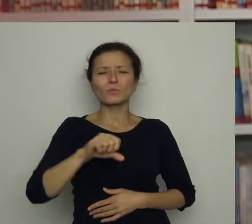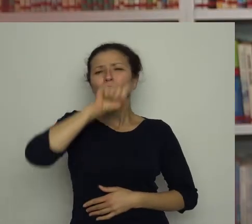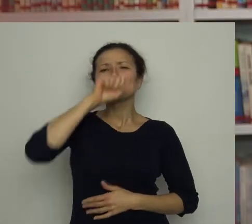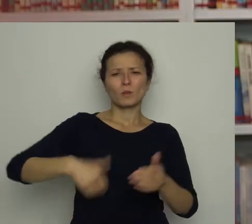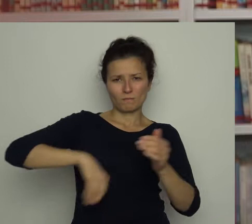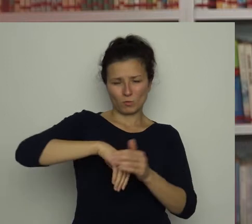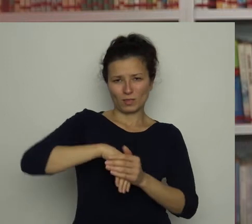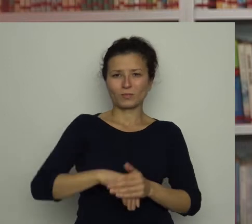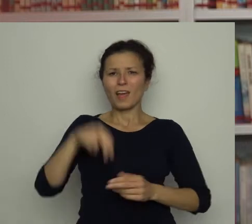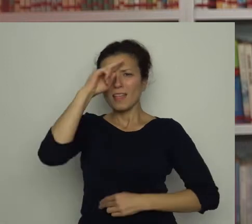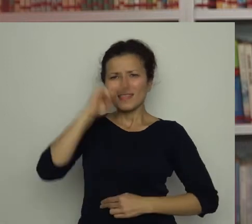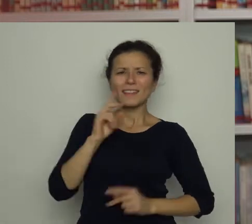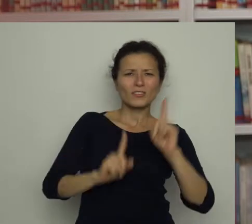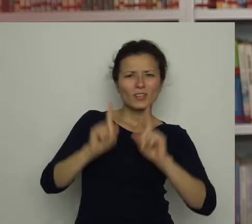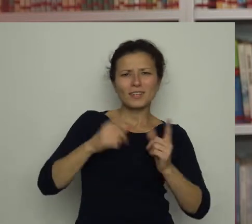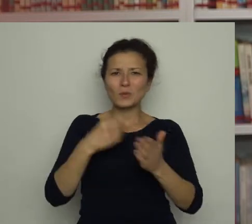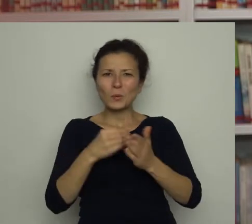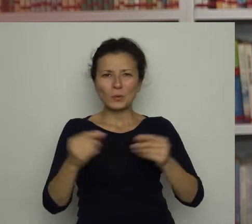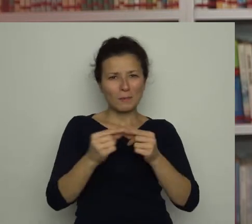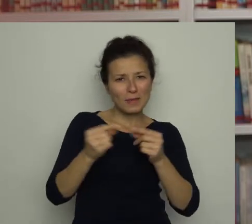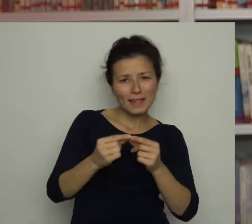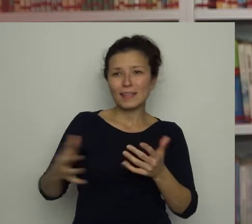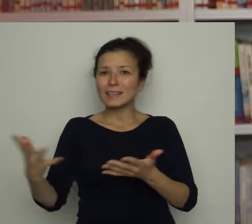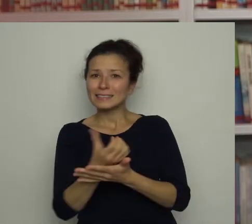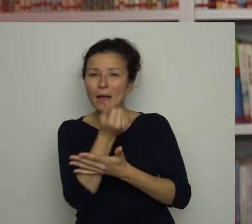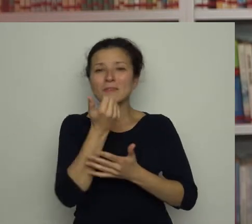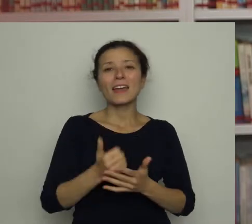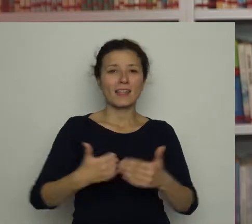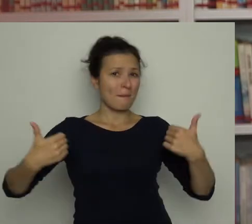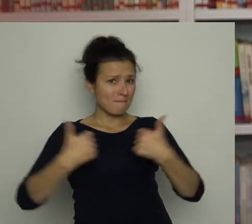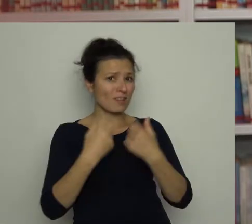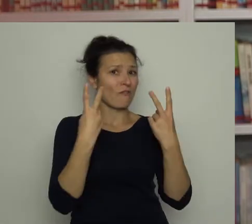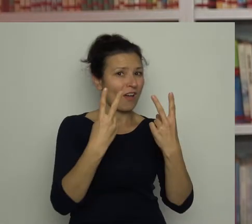Tata od czasu do czasu kupuje bilety i zabiera go na co ważniejsze mecze.